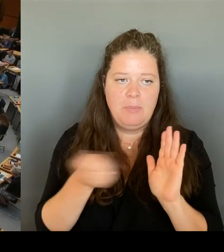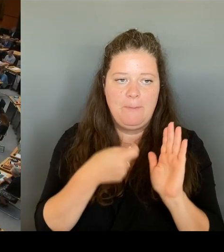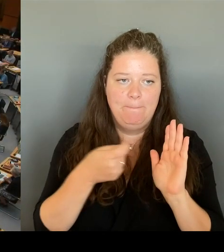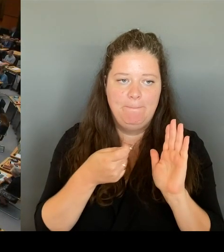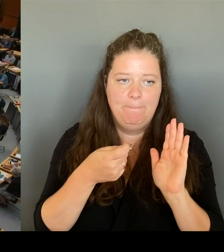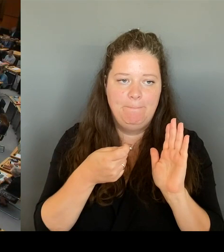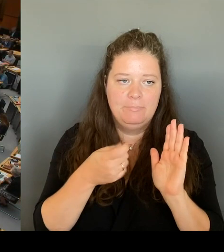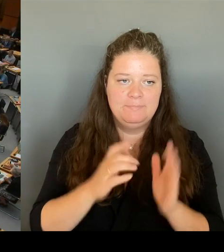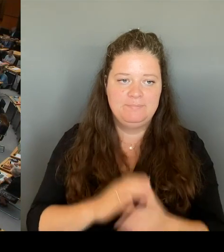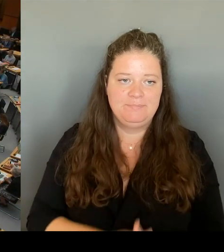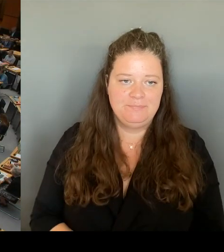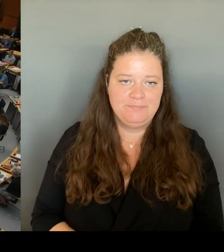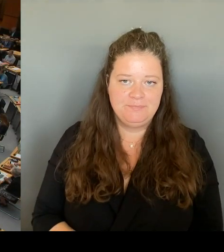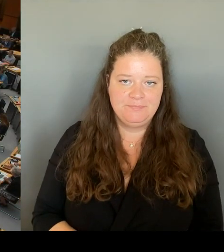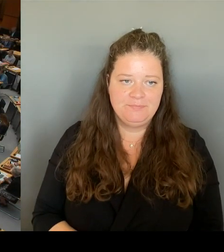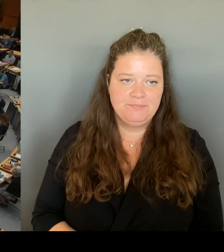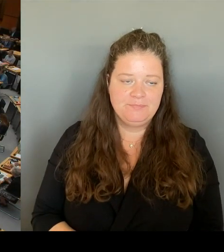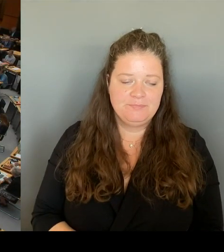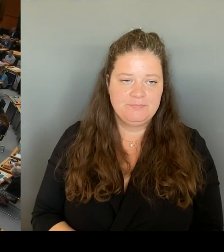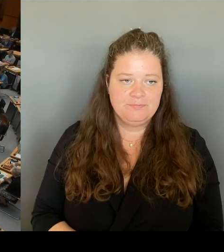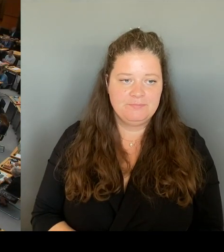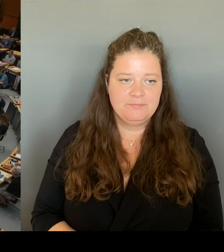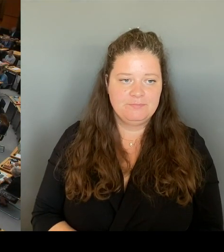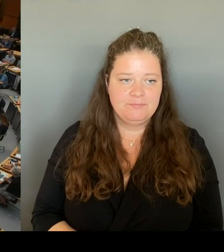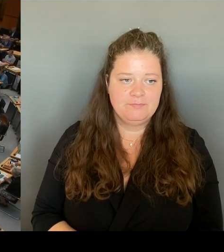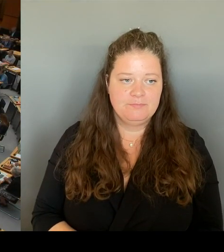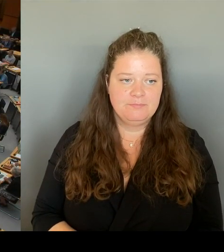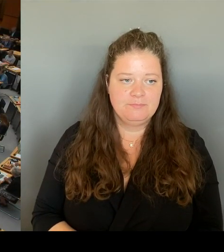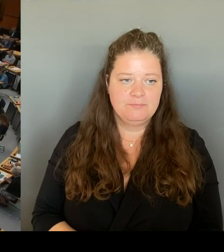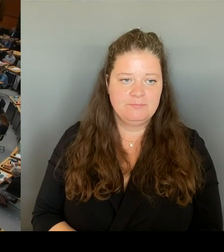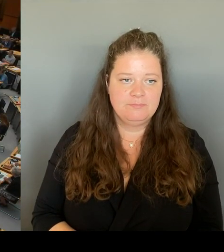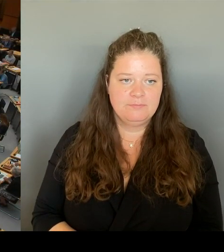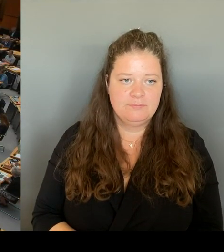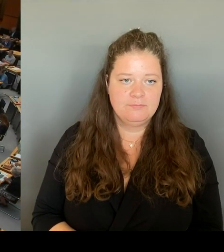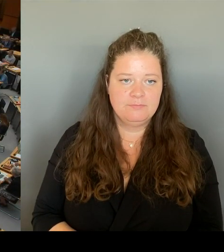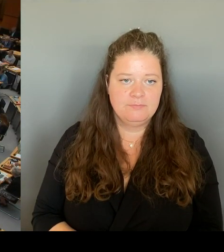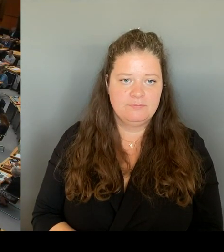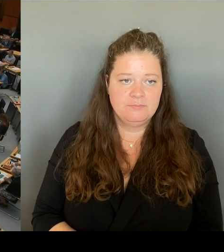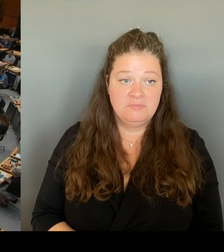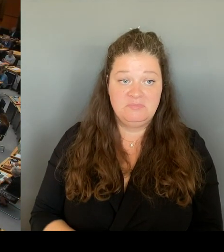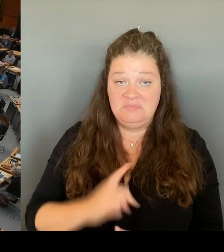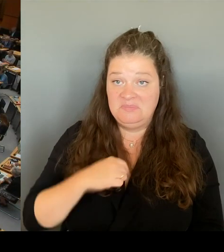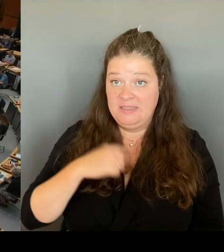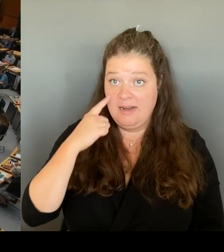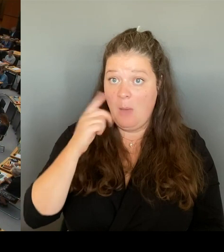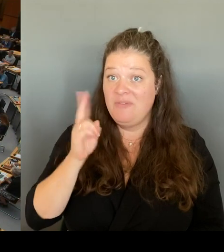Ich gehe davon aus, dass alle Fragestellerinnen und Fragesteller die Möglichkeit hatten, sich einzudrücken und stoppe die Anmeldung.